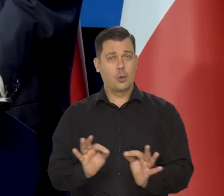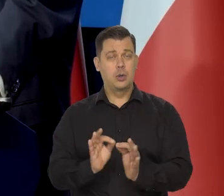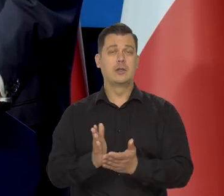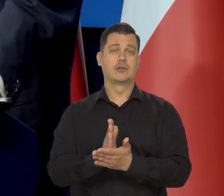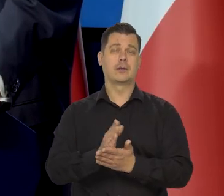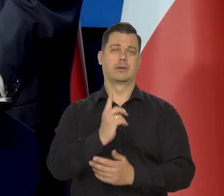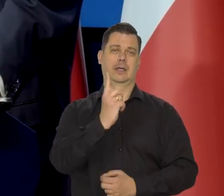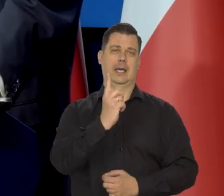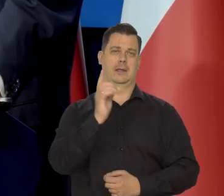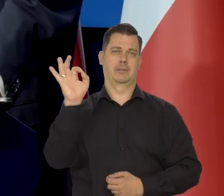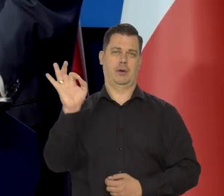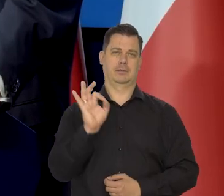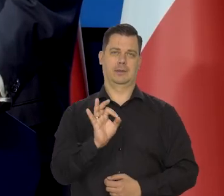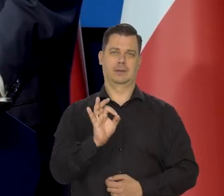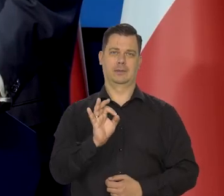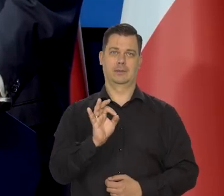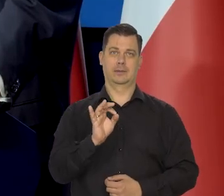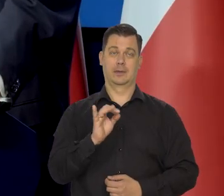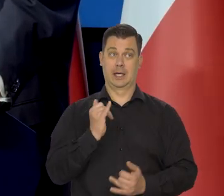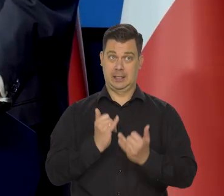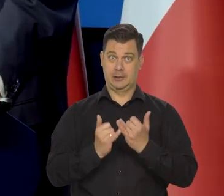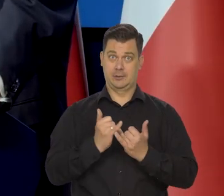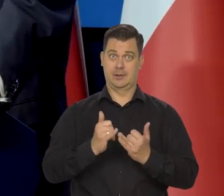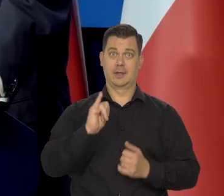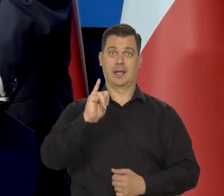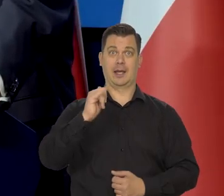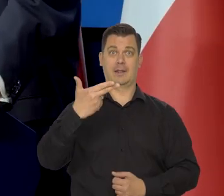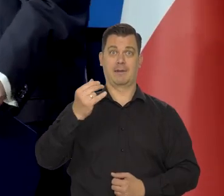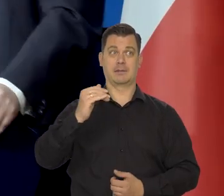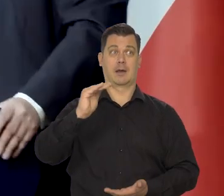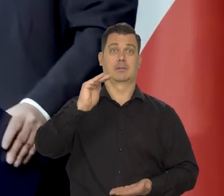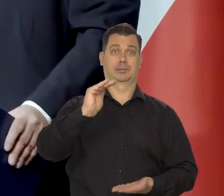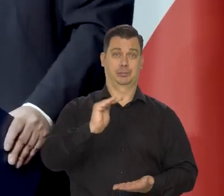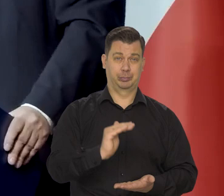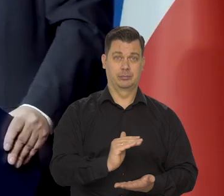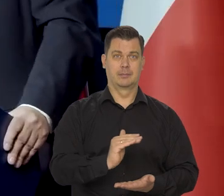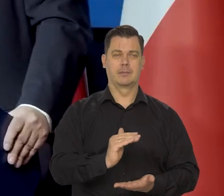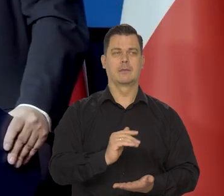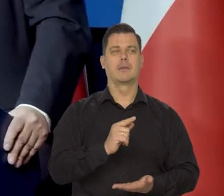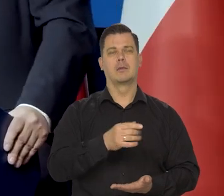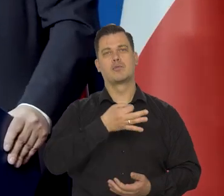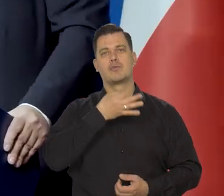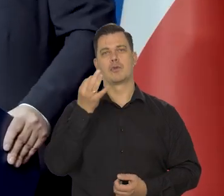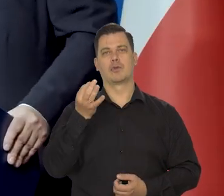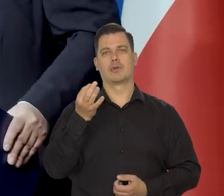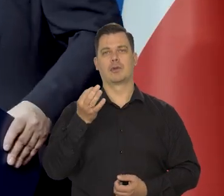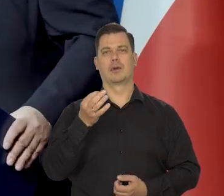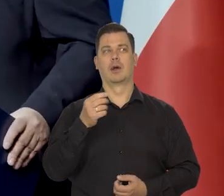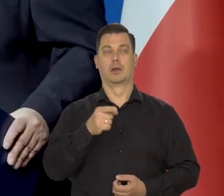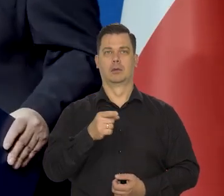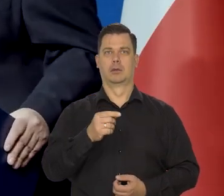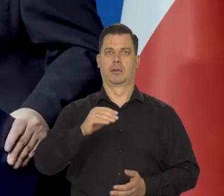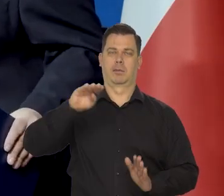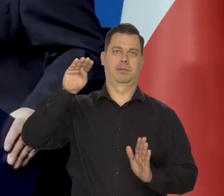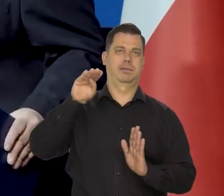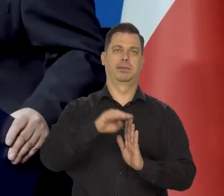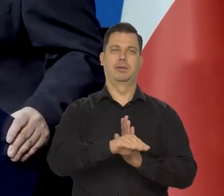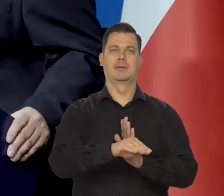Jeśli byśmy opanowali teraz inflację, no, to zapobieglibyśmy temu, że nastąpiła jakaś pauperyzacja znacząca.